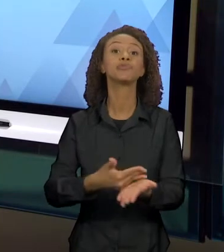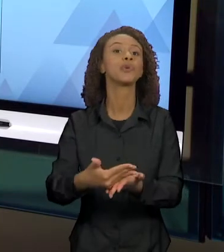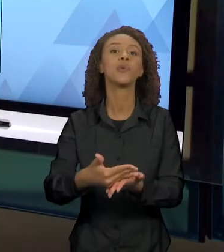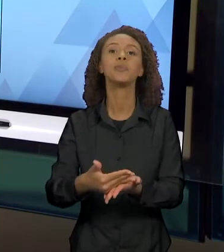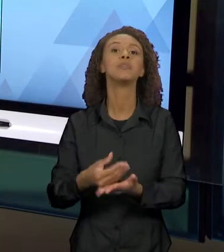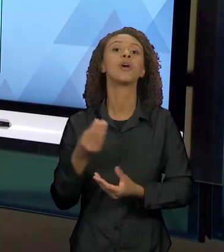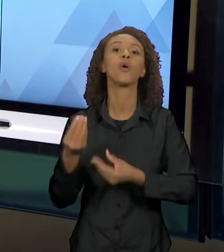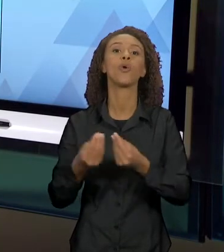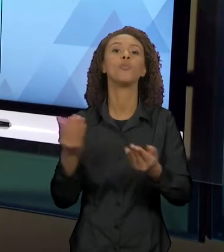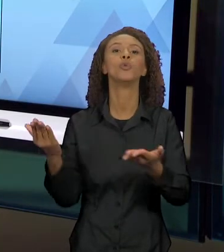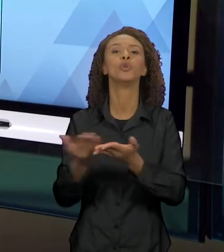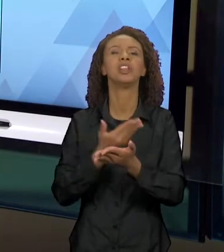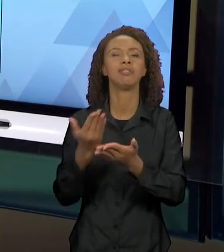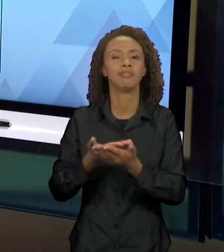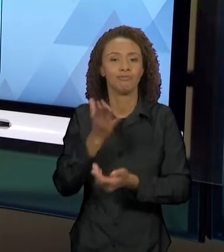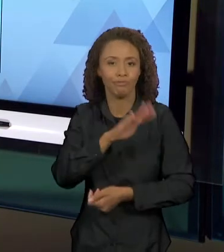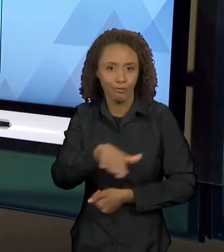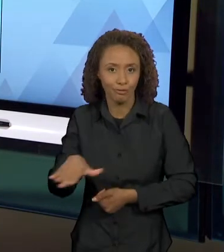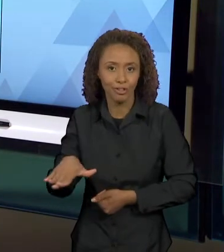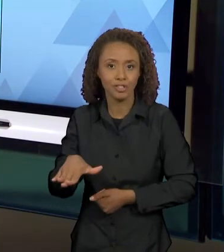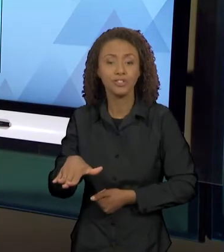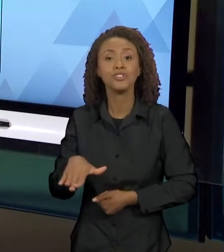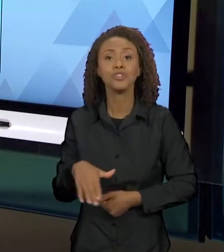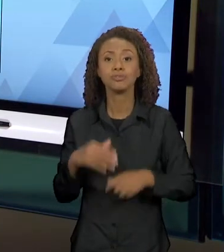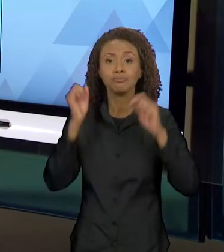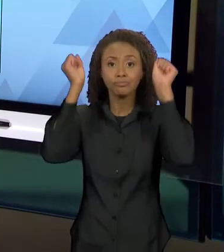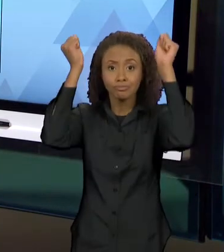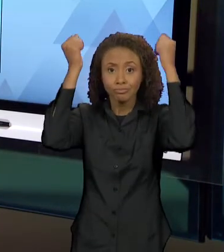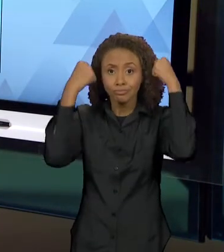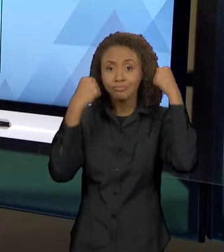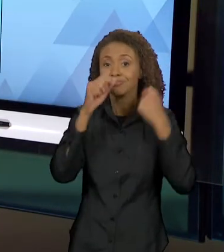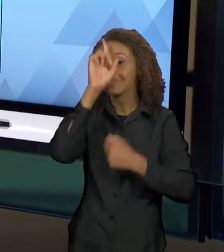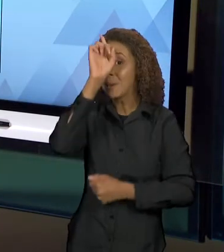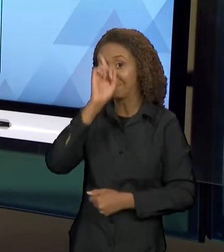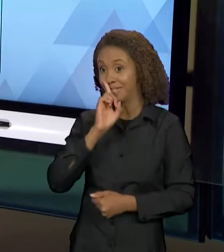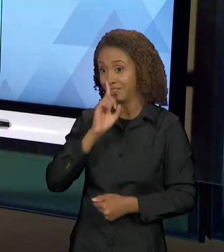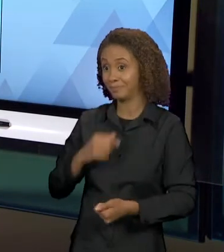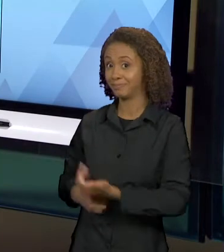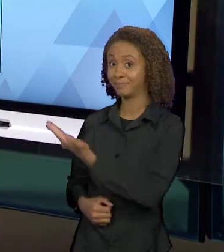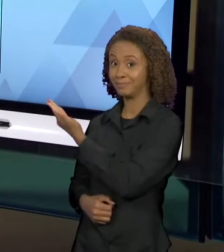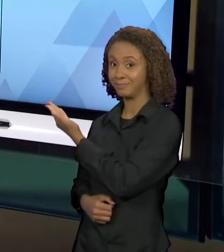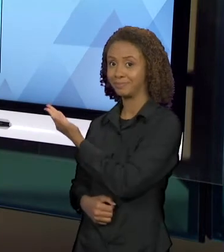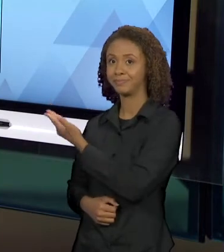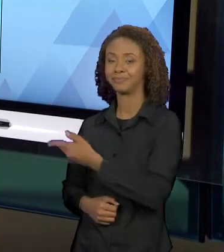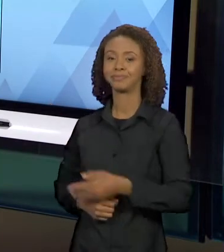"CHAPEUZINHO AMARELO". AO